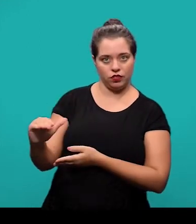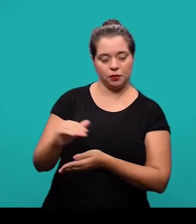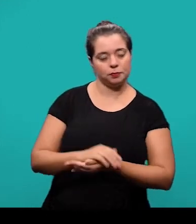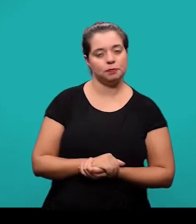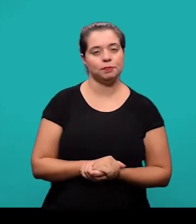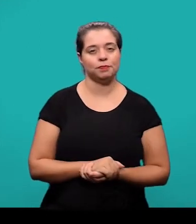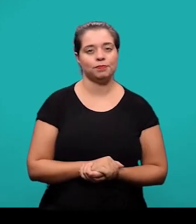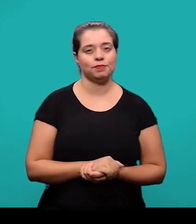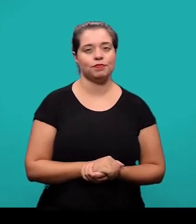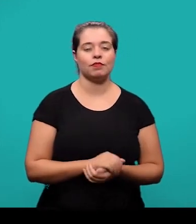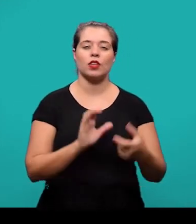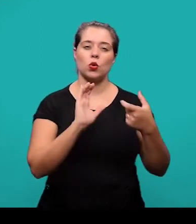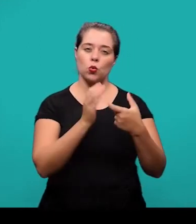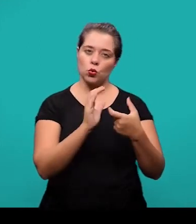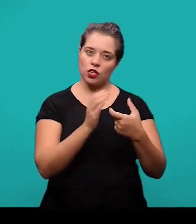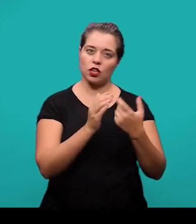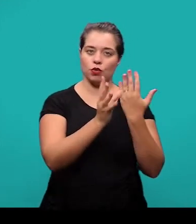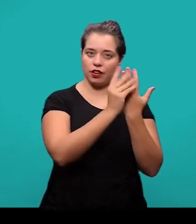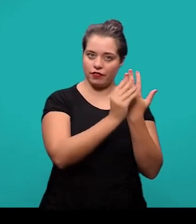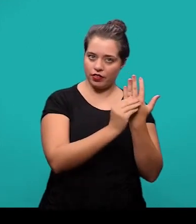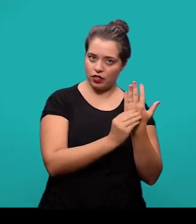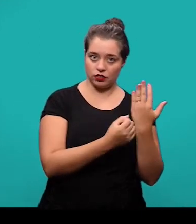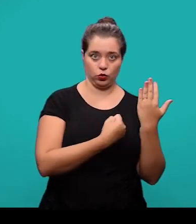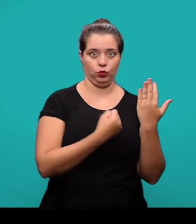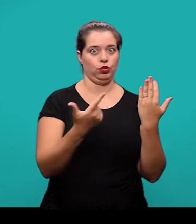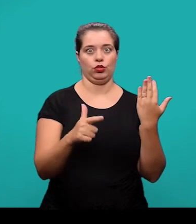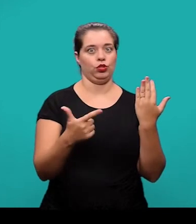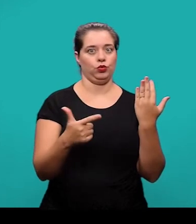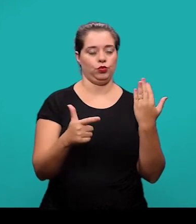O termo 'Referências' ele não é numerado e aparece centralizado.